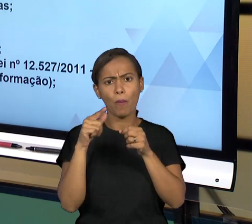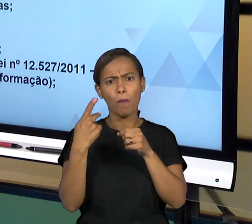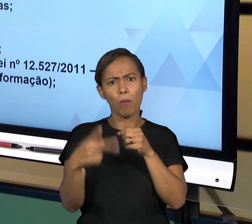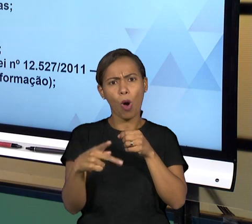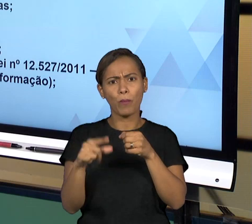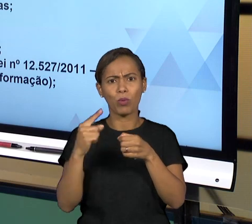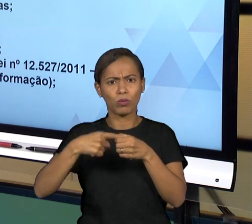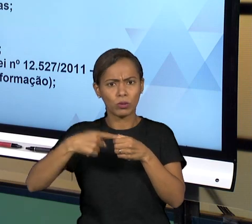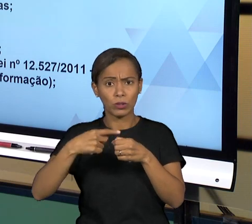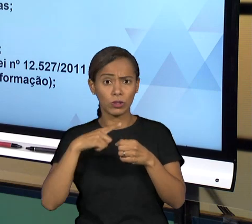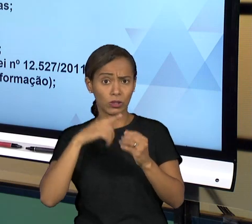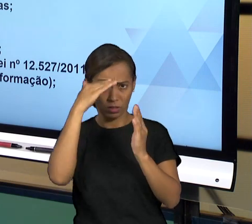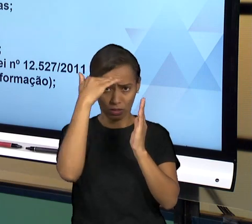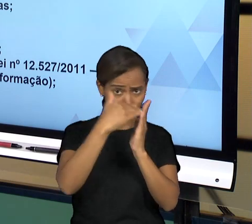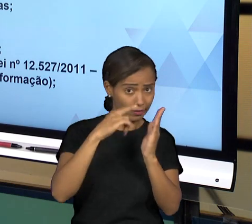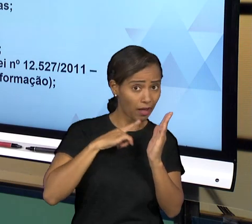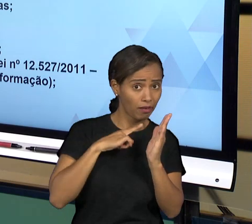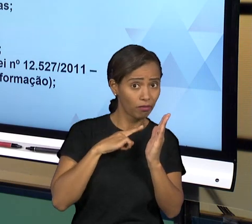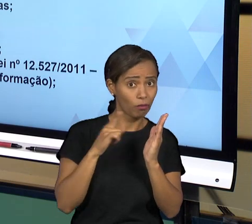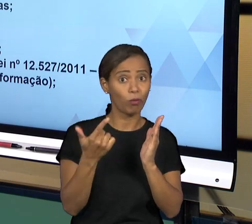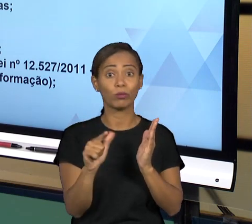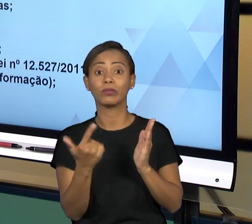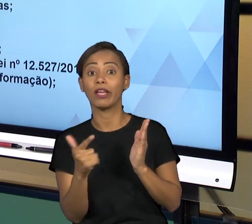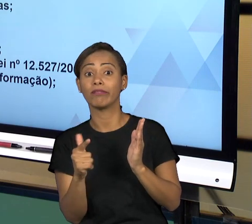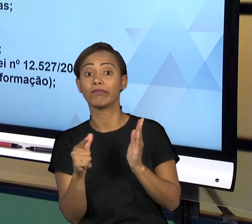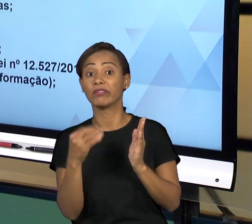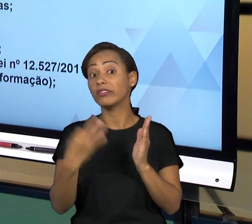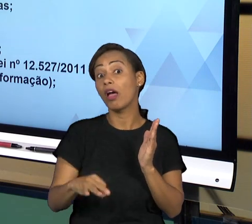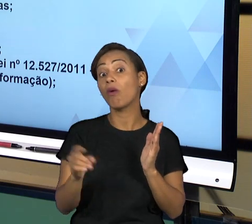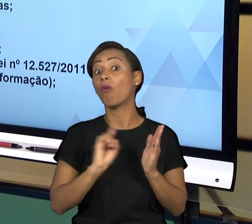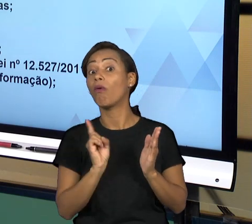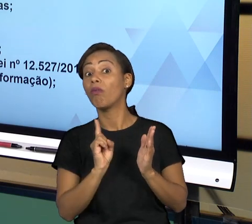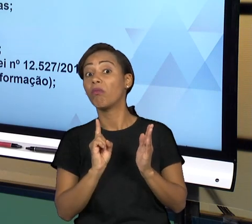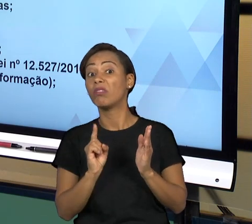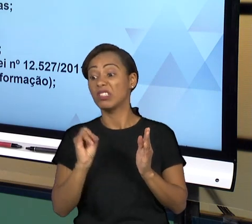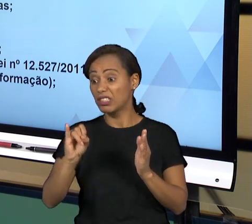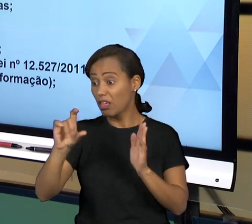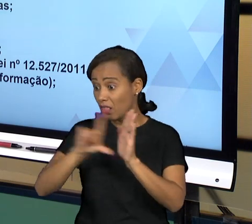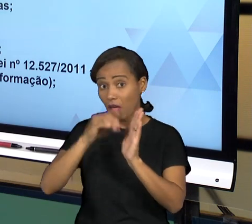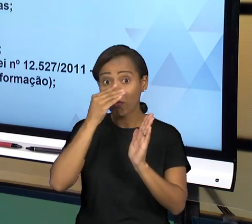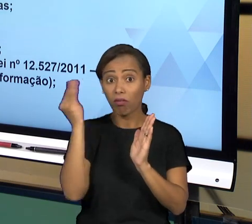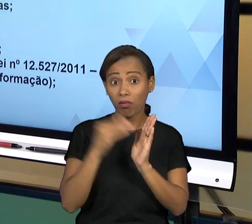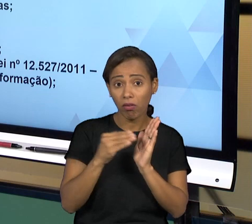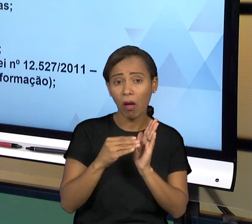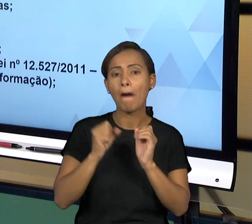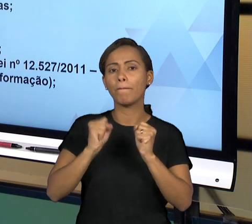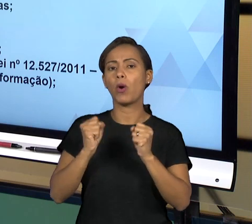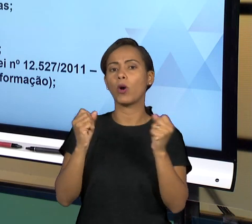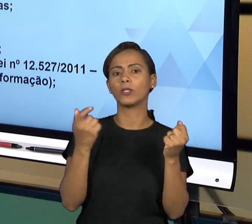PODE FAZER DENÚNCIAS PARA ESSES ÓRGÃOS, ESSES ÓRGÃOS FAZEM AS VERIFICAÇÕES, ENTÃO SÃO OS